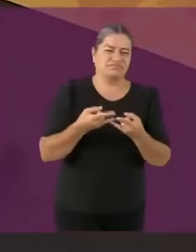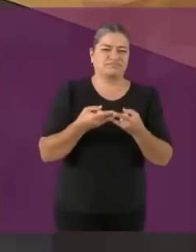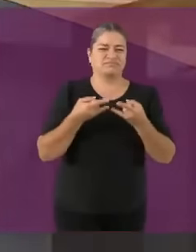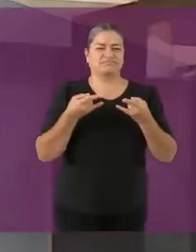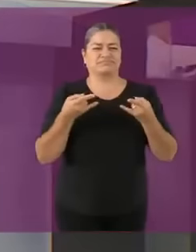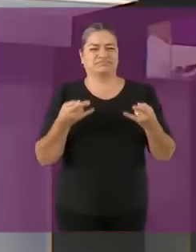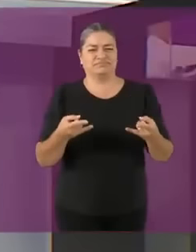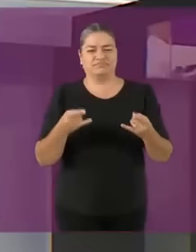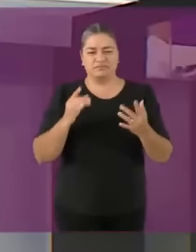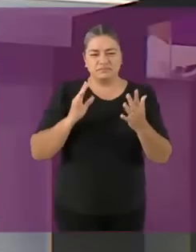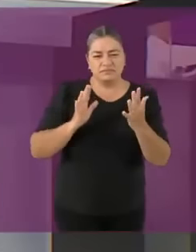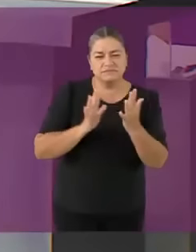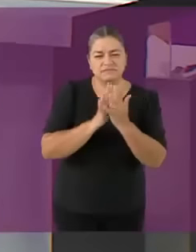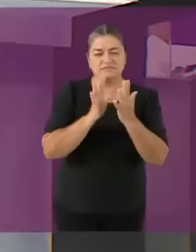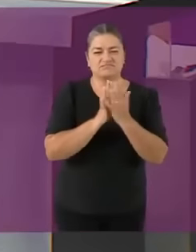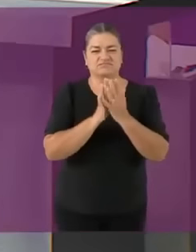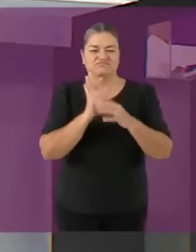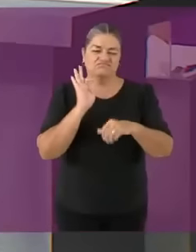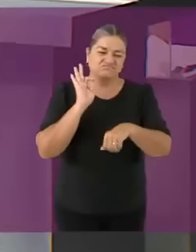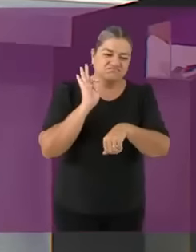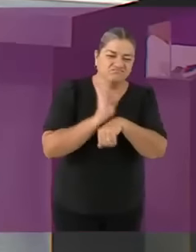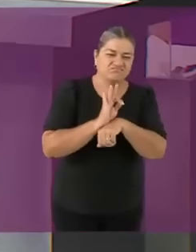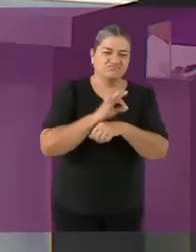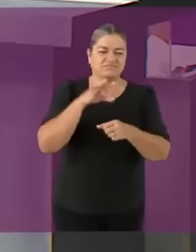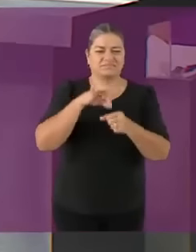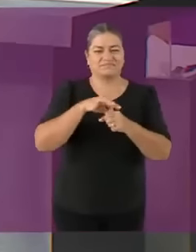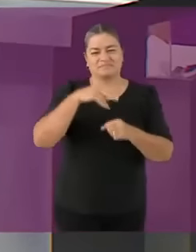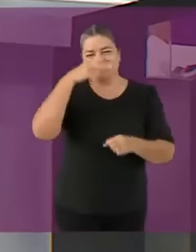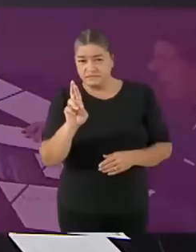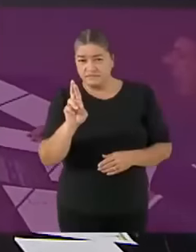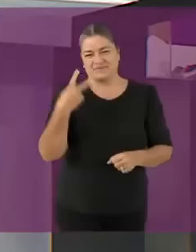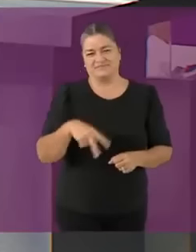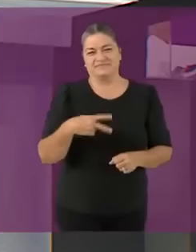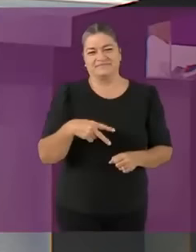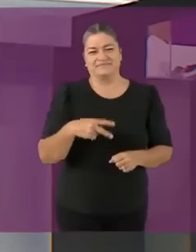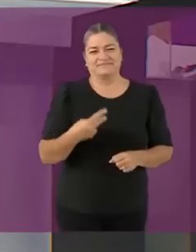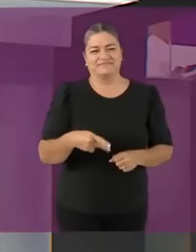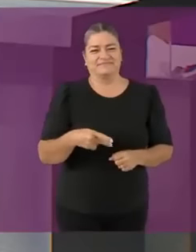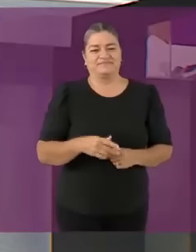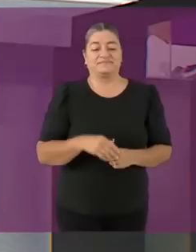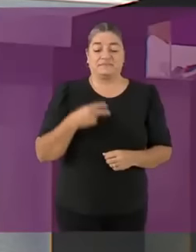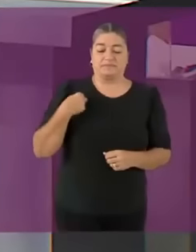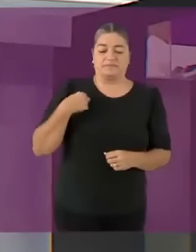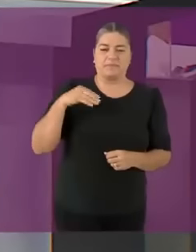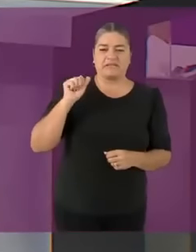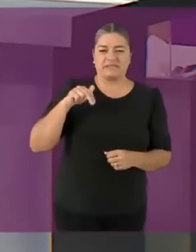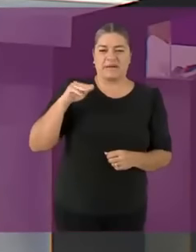Soy Manuel López San Martín y saludo con mucho gusto y afecto... a tu vieja xd con quien tendré el honor de co*er esta noche